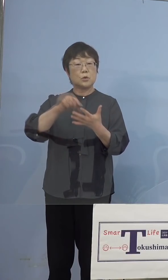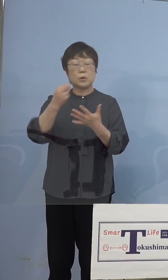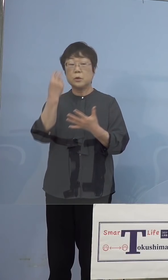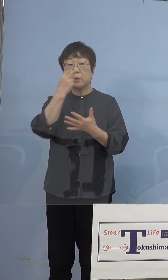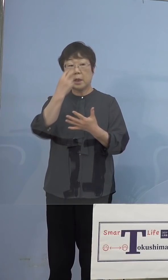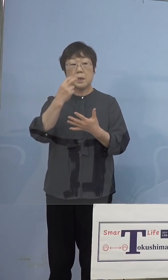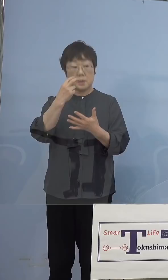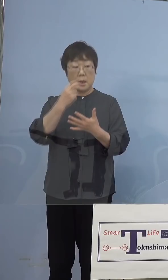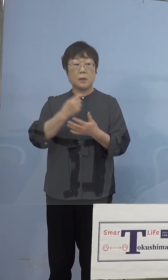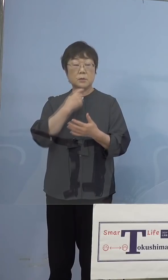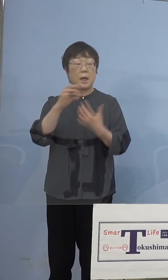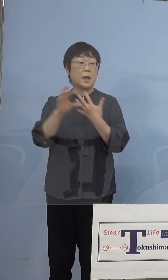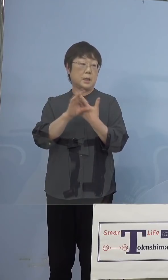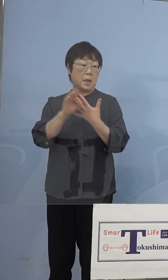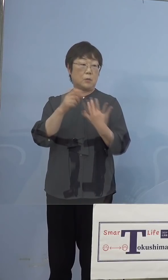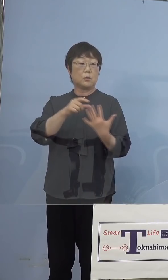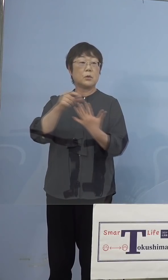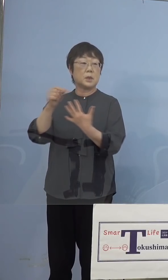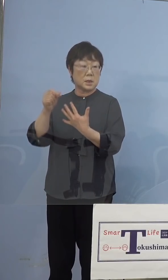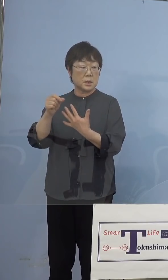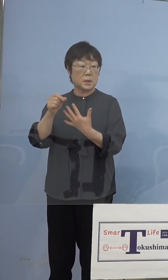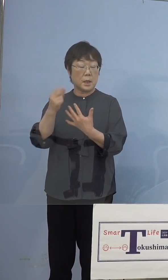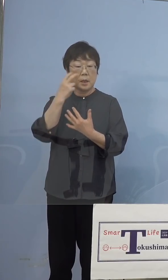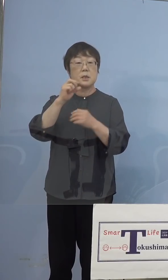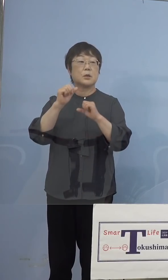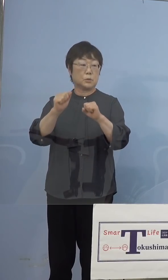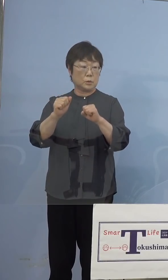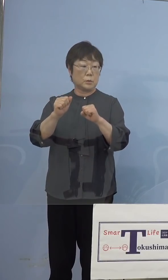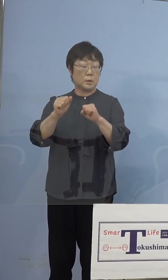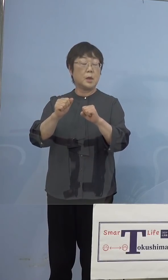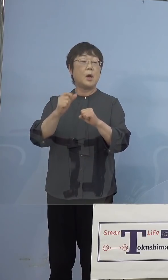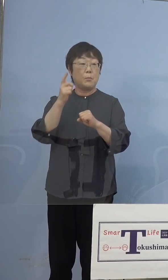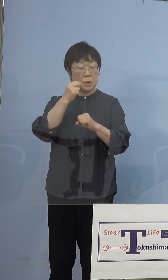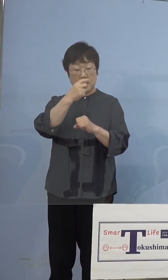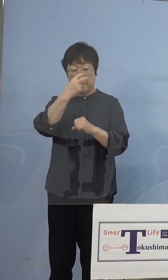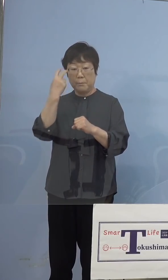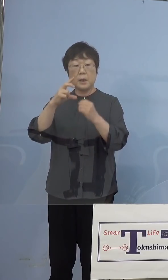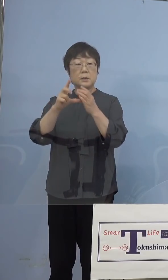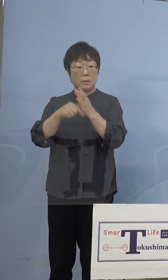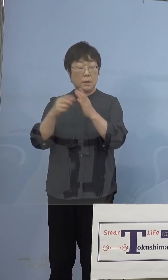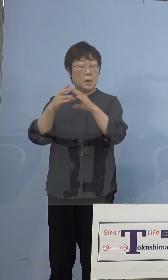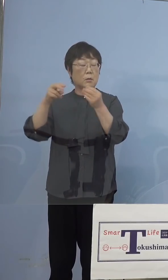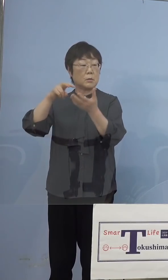疑い事例ということですので それを出た場合に、これは国立感染症研究所へ